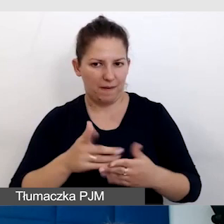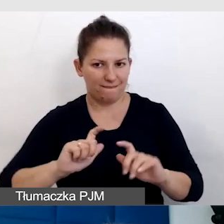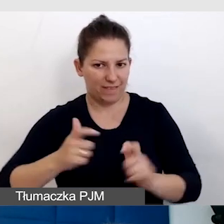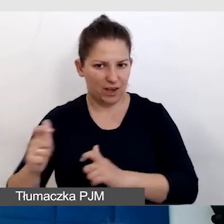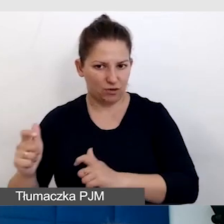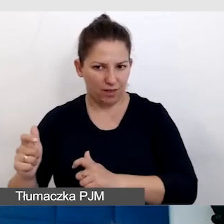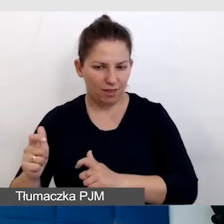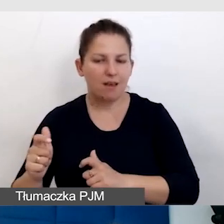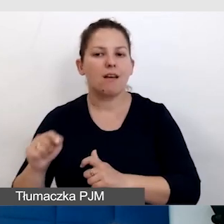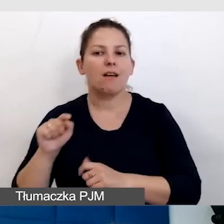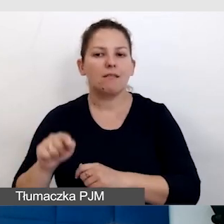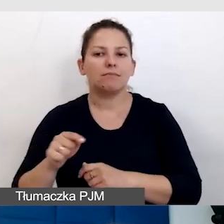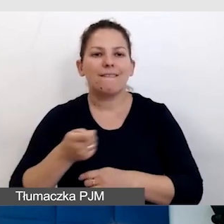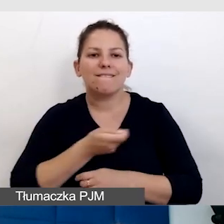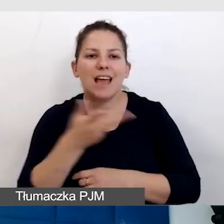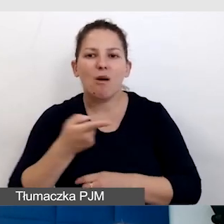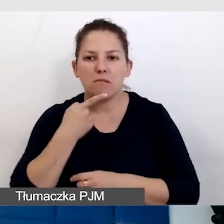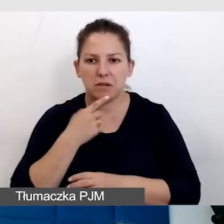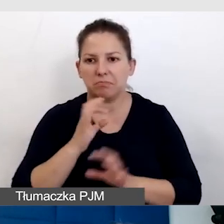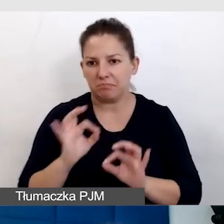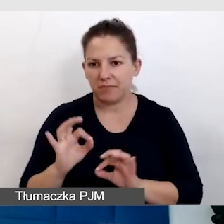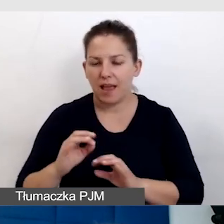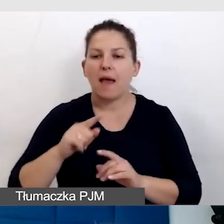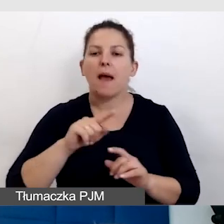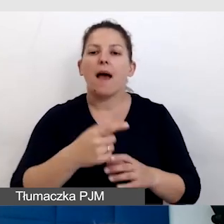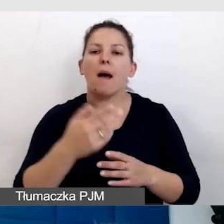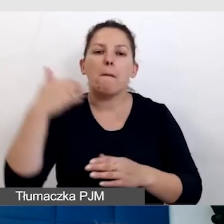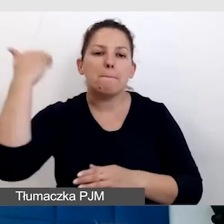które są wielojęzyczne, po stronie mówców, odbiorców,